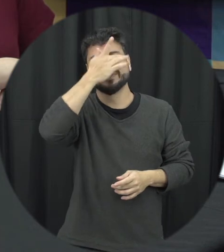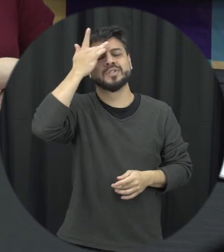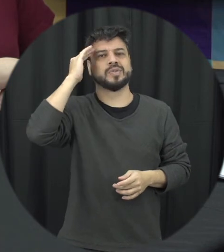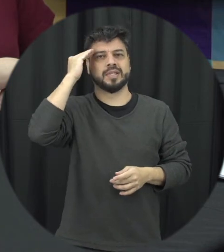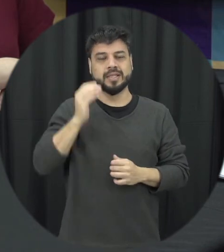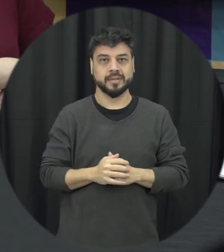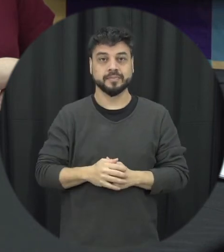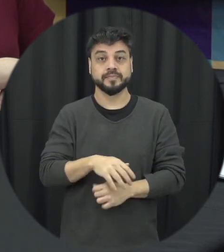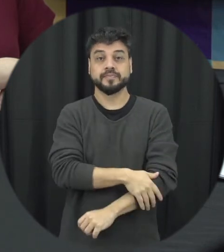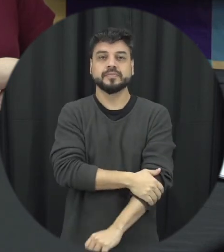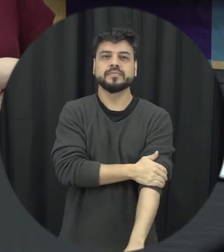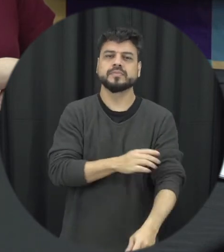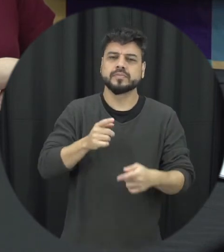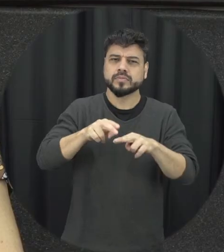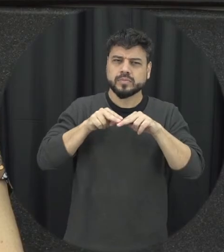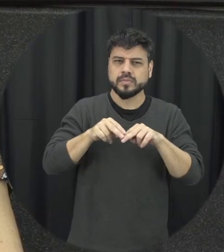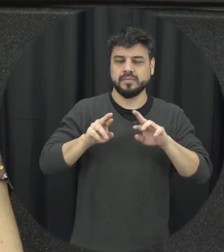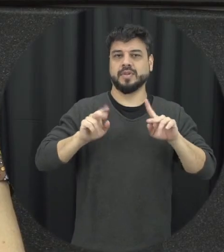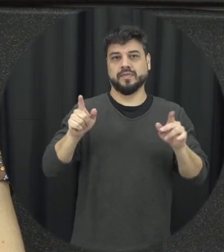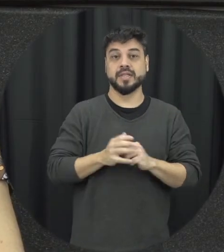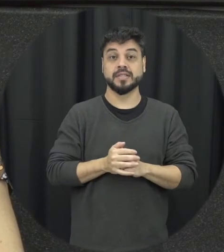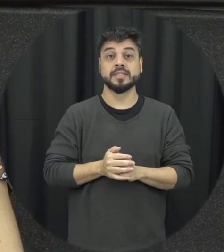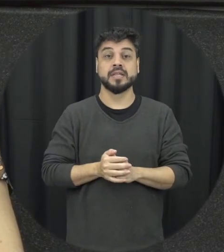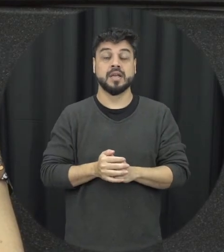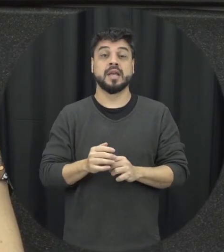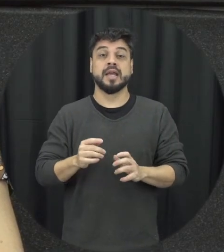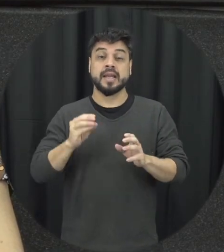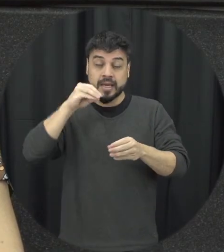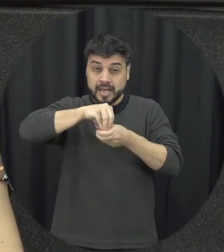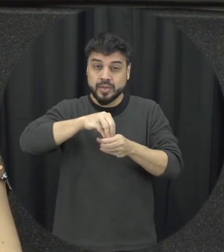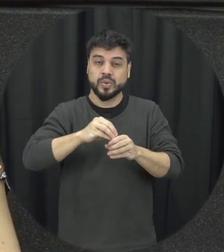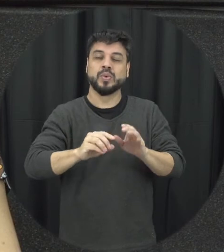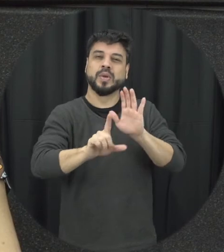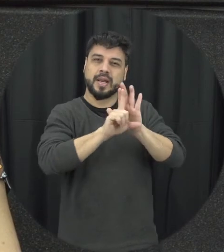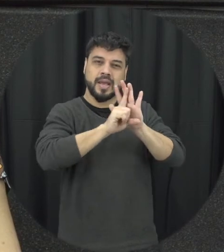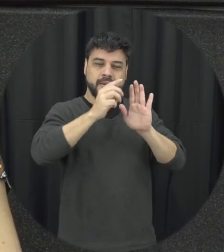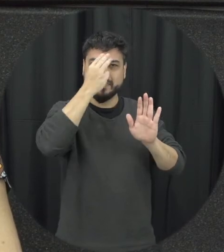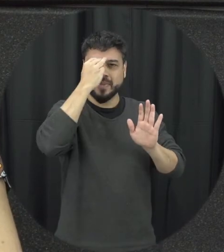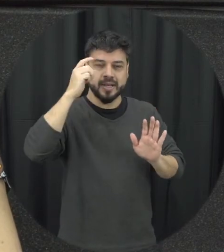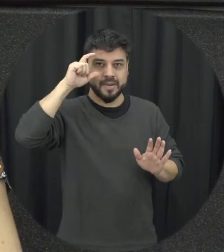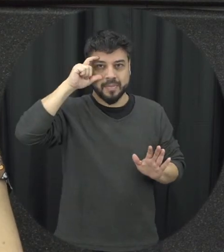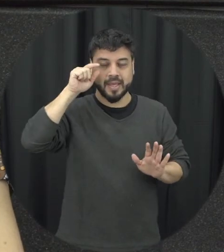isso que é diferente os crimes estão tipificados na lei Maria da Penha dentro dessa competição que